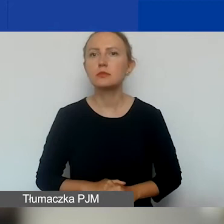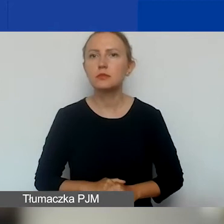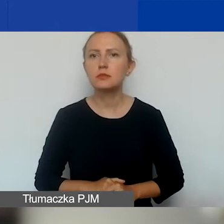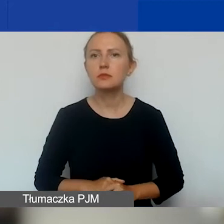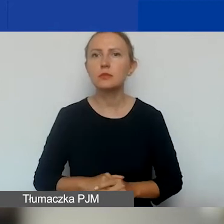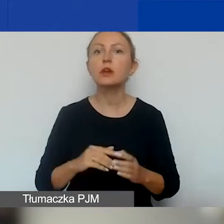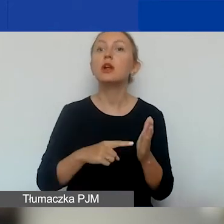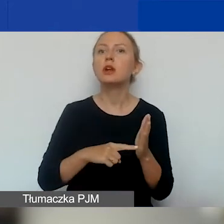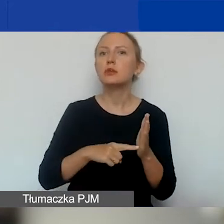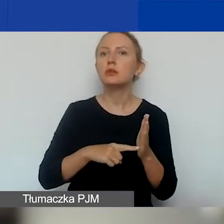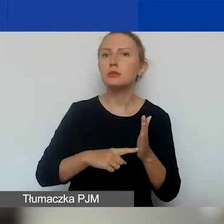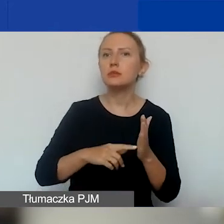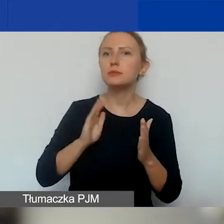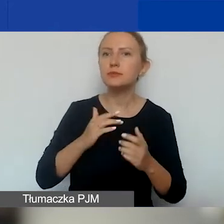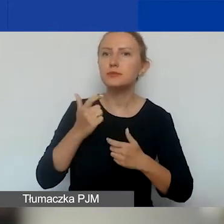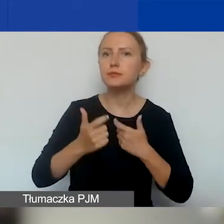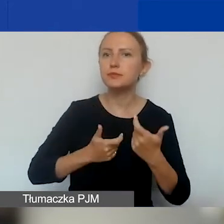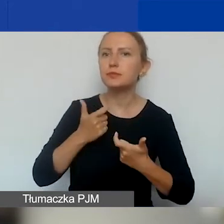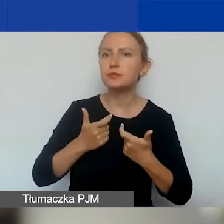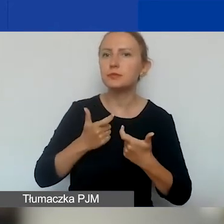podlegać zarządowi komisarycznemu.